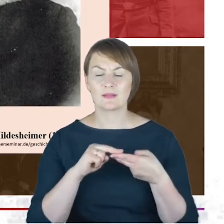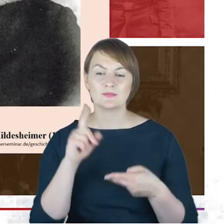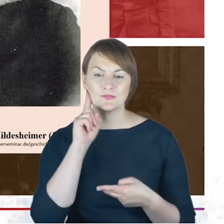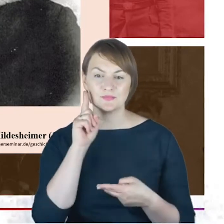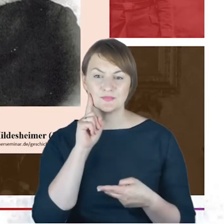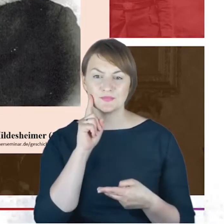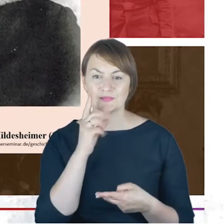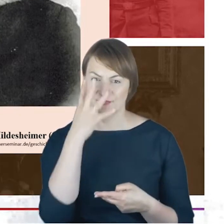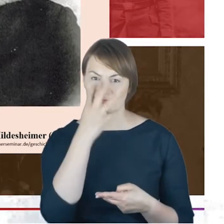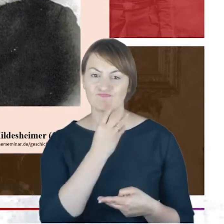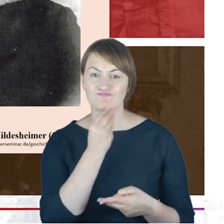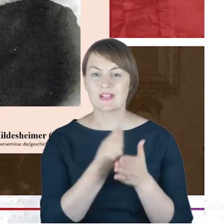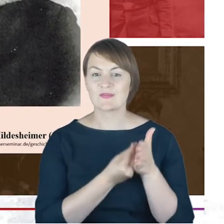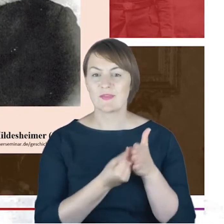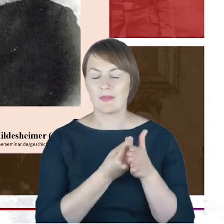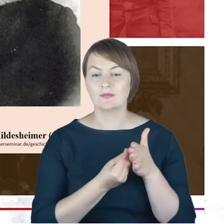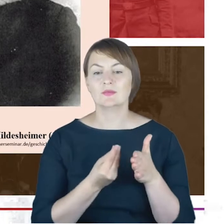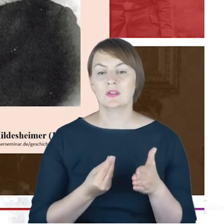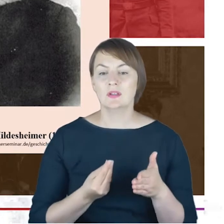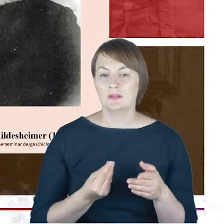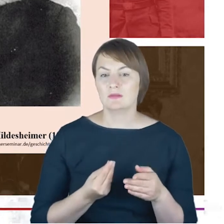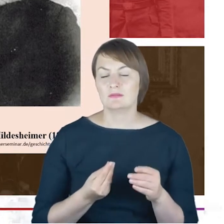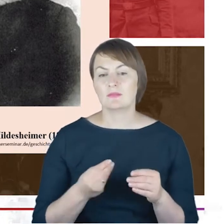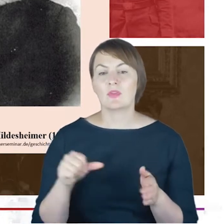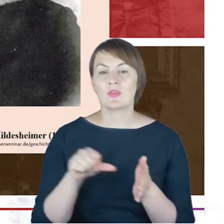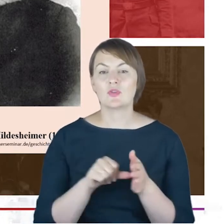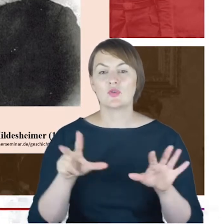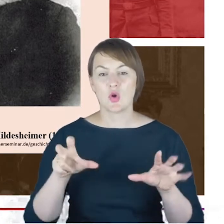warto też wskazać, że w 1873 roku,